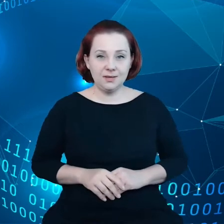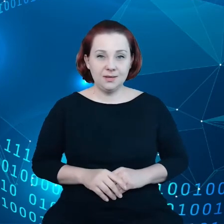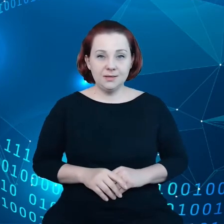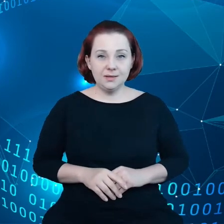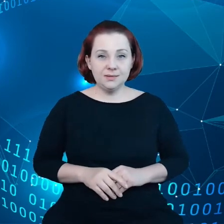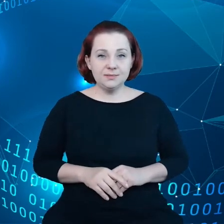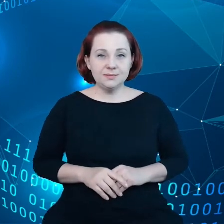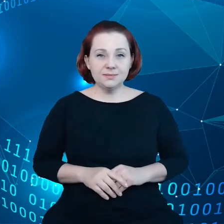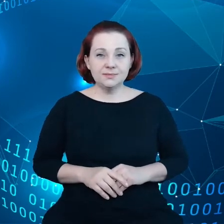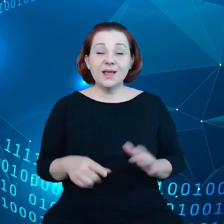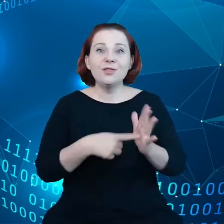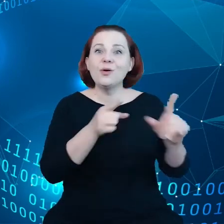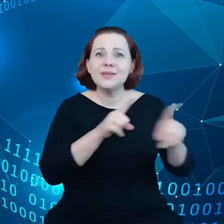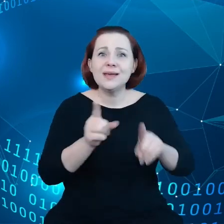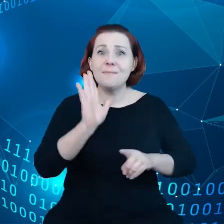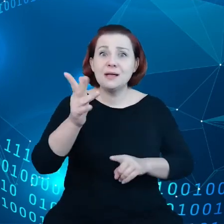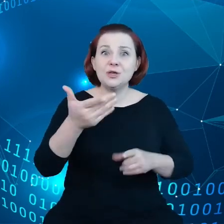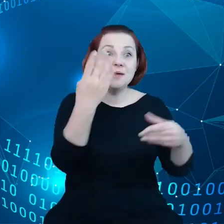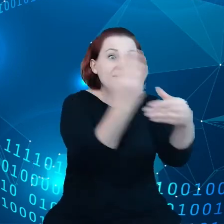Nie oznacza to, że będziemy zmuszać firmy do przetwarzania danych